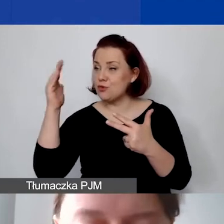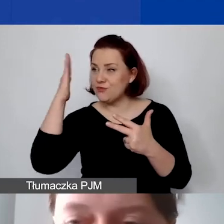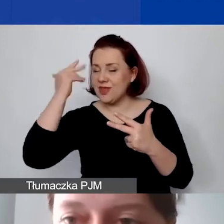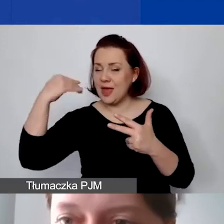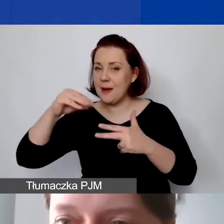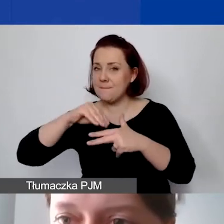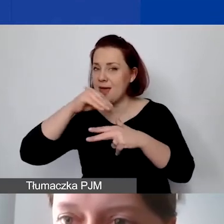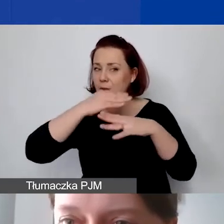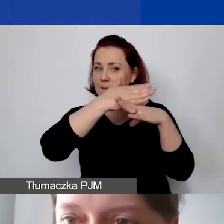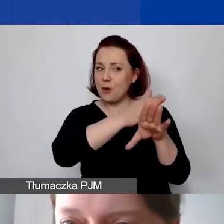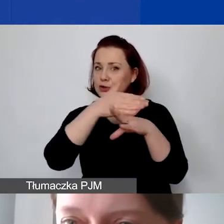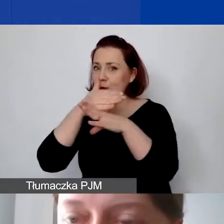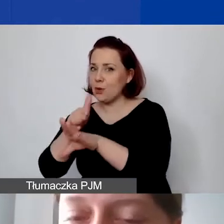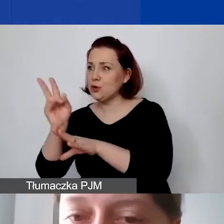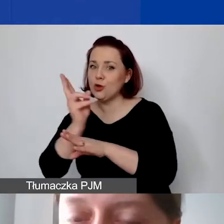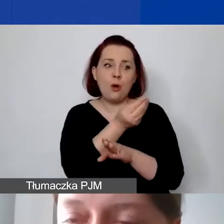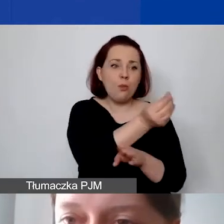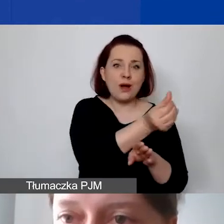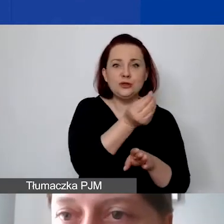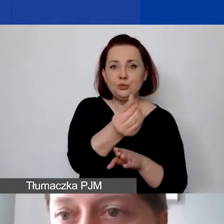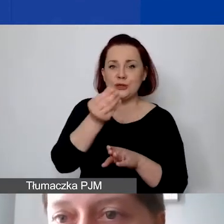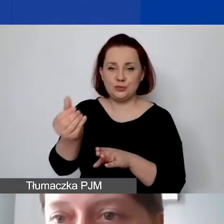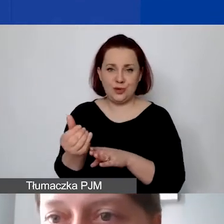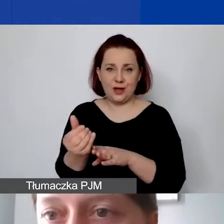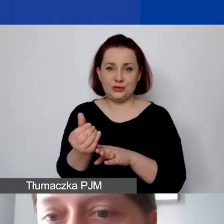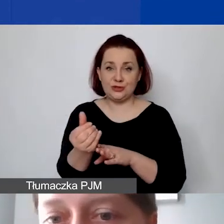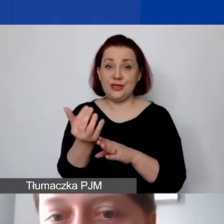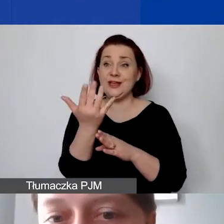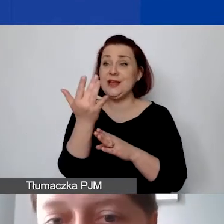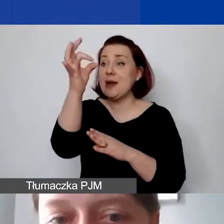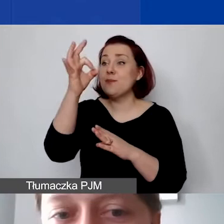jaka część tej faktury będzie rozliczana w projekcie X, Y i Z.